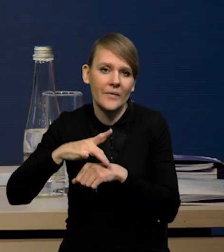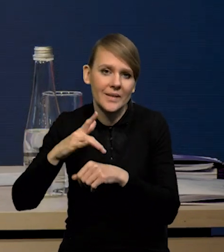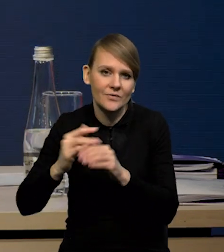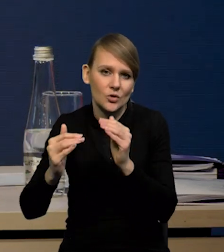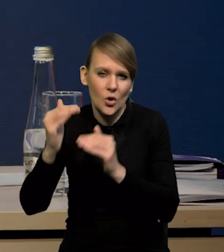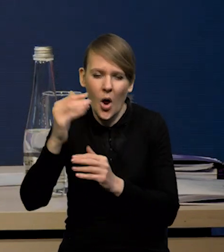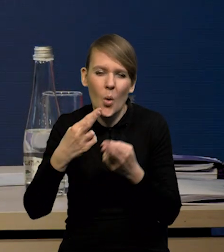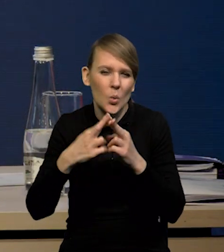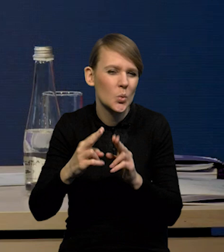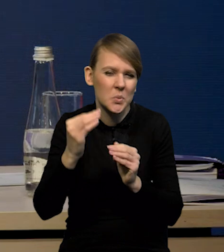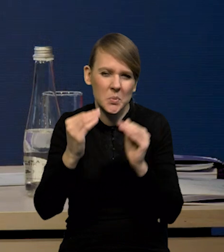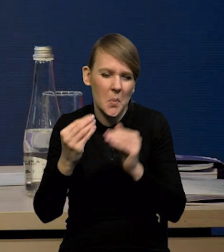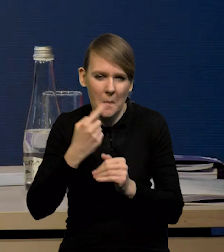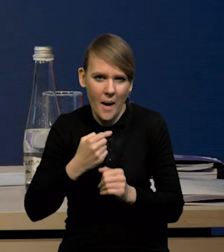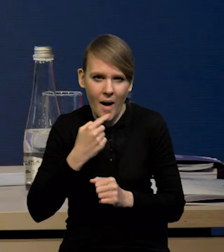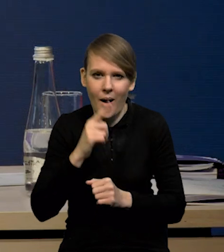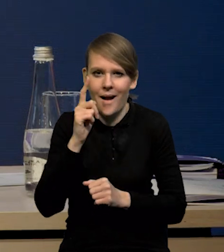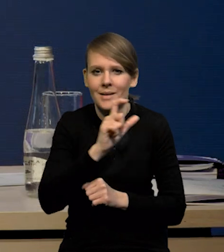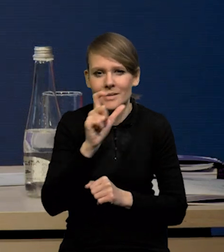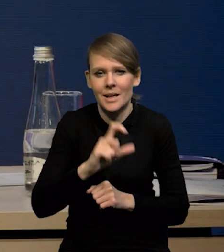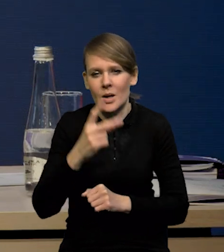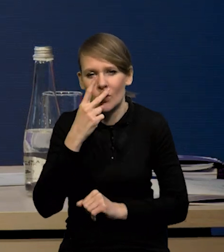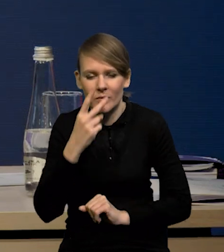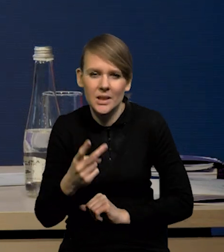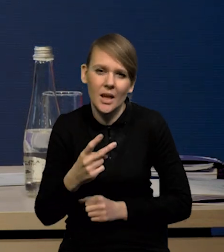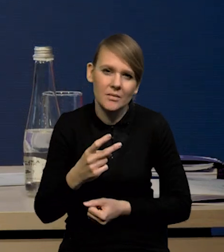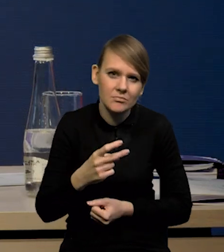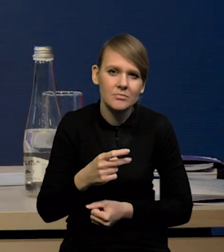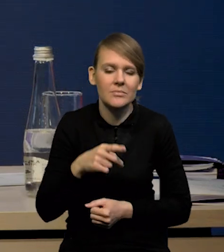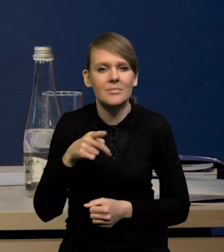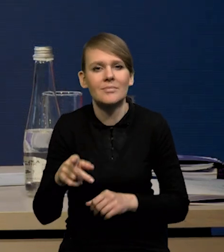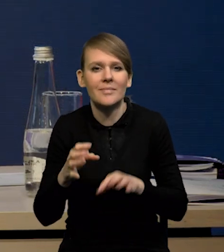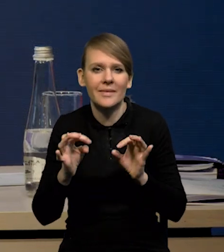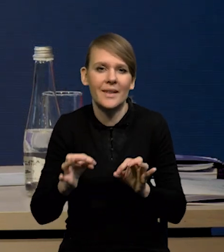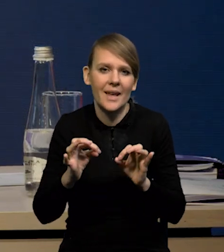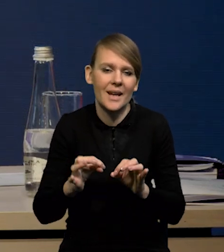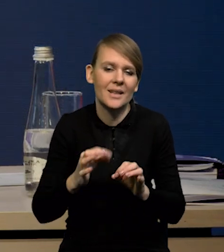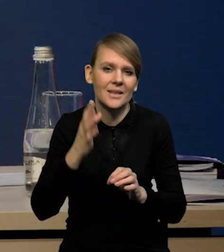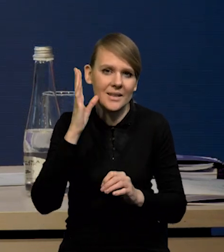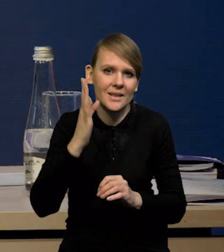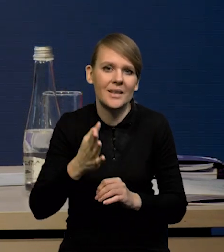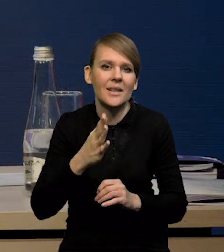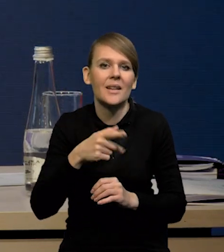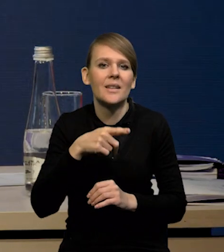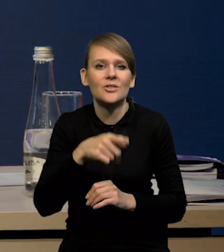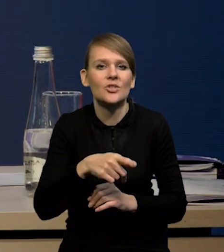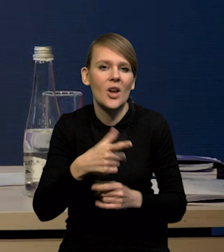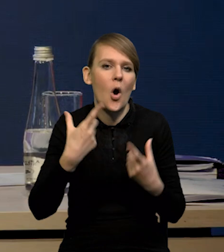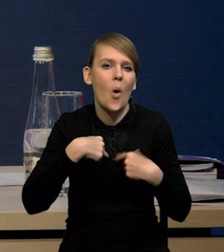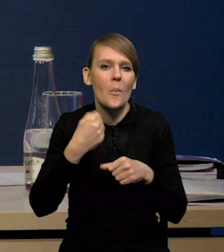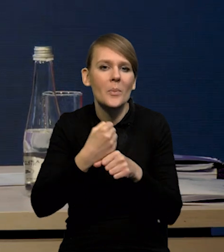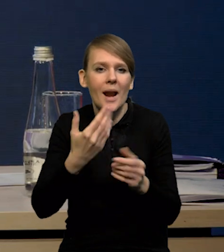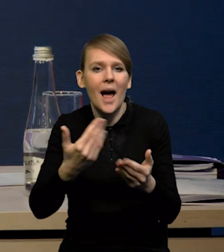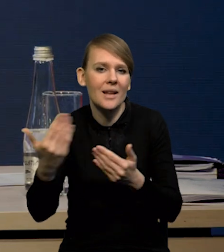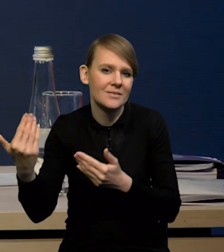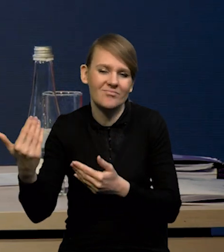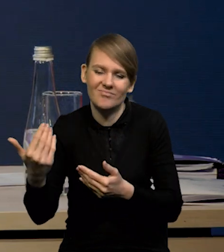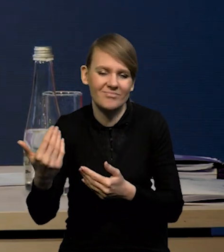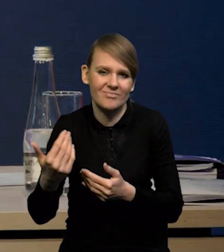Te różnice są niewielkie, ale cały czas pokazują, że raczej jesteśmy na ścieżce obniżania się dynamiki zatrudnienia, niż jego wzrostu.